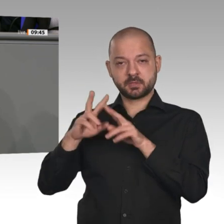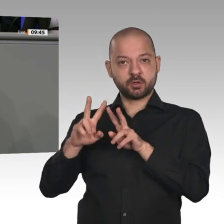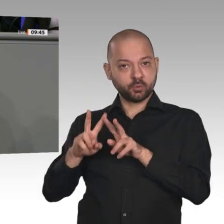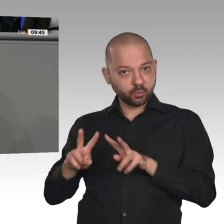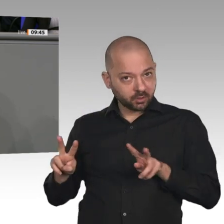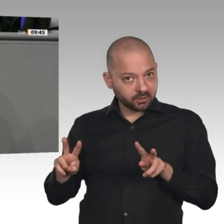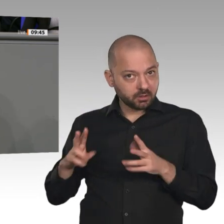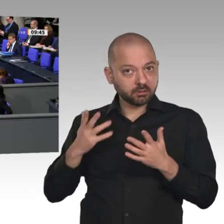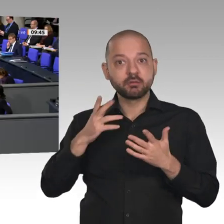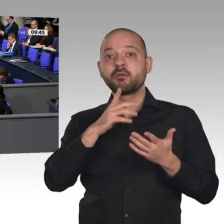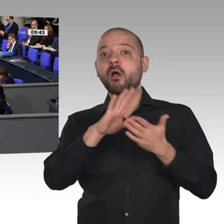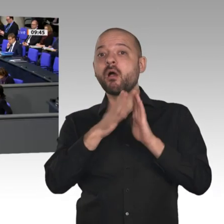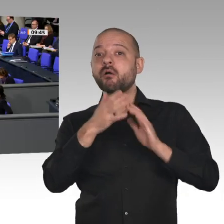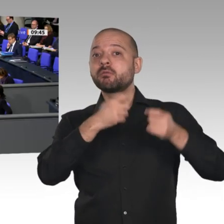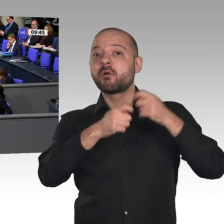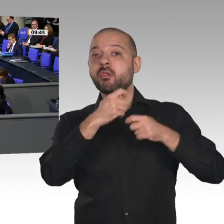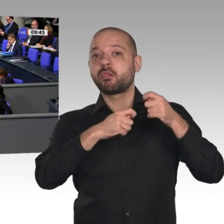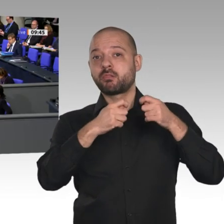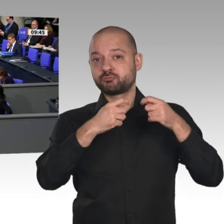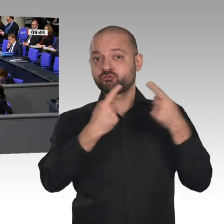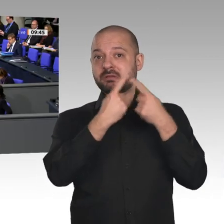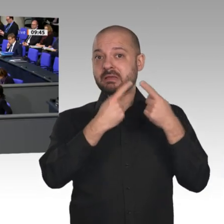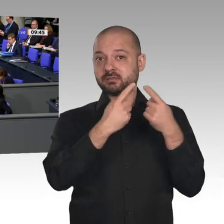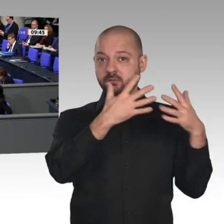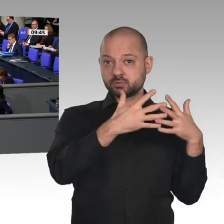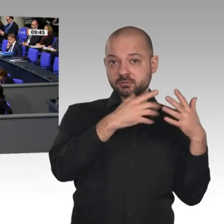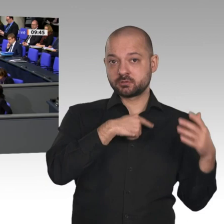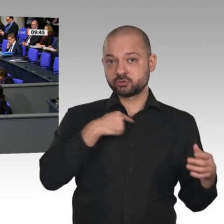Mit einem hat es leider nichts zu tun, und das ist Ihre Politik. Denn wenn man sich